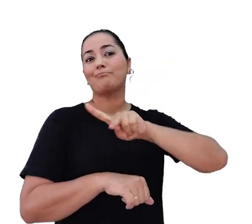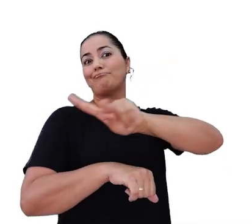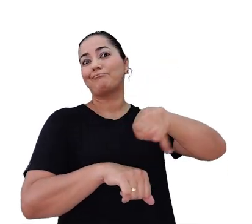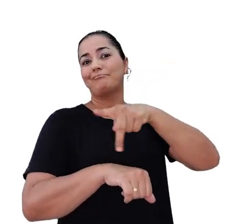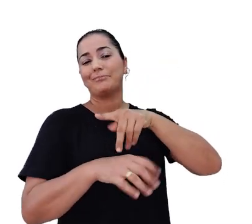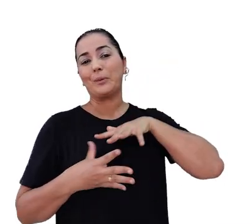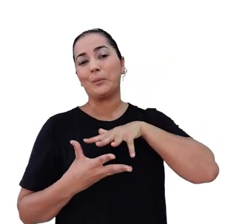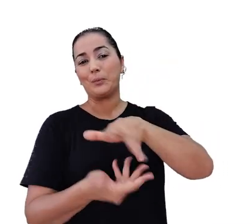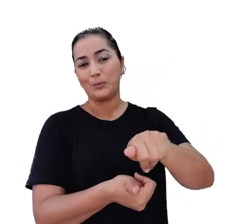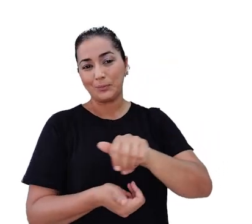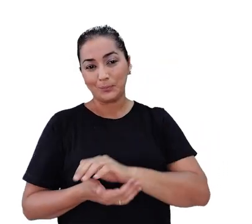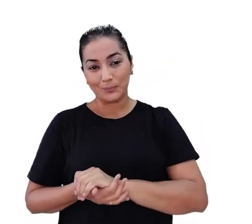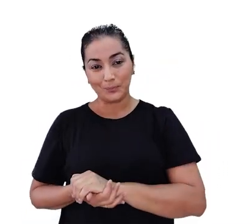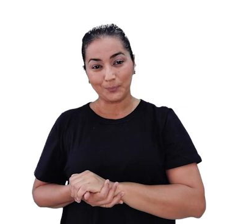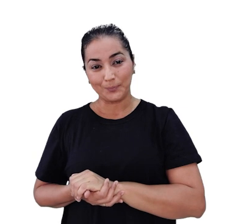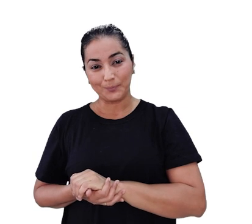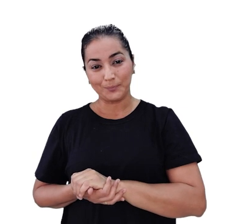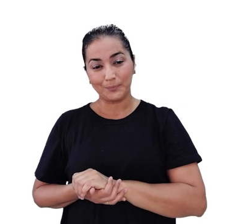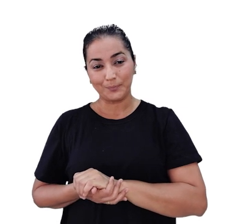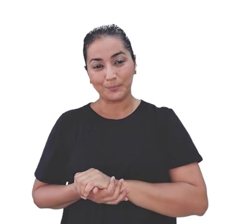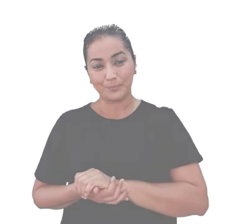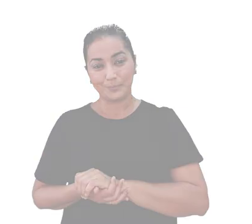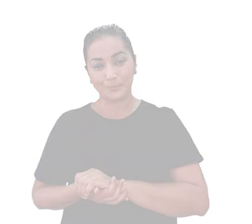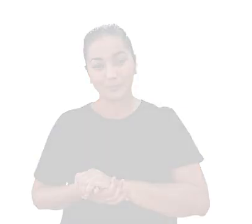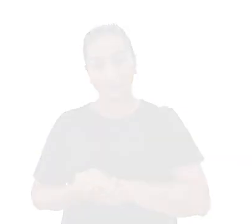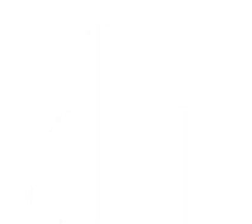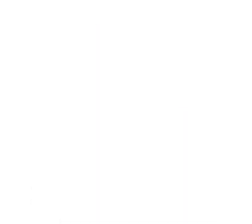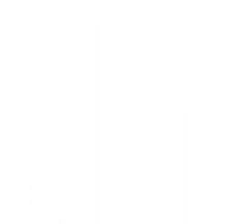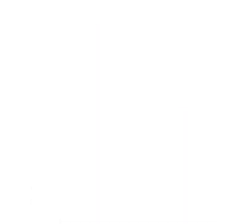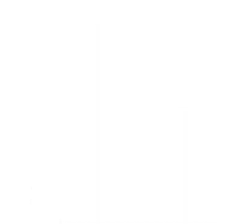[Música]